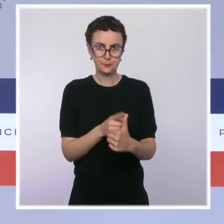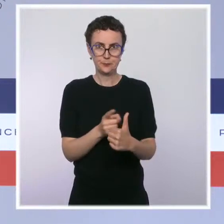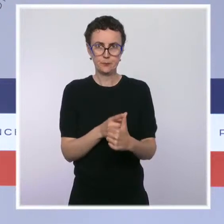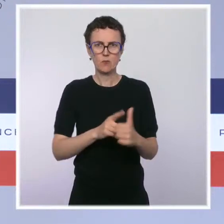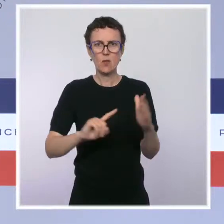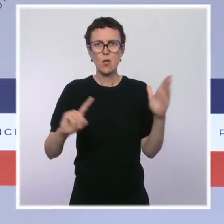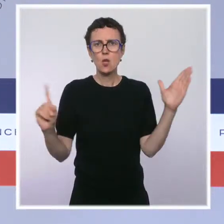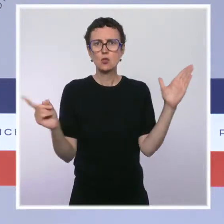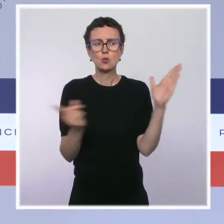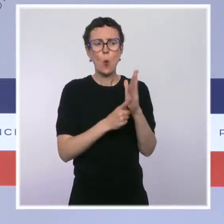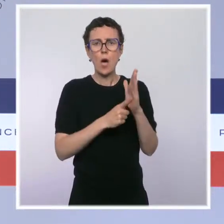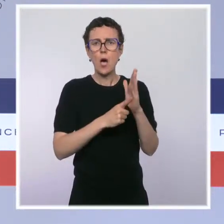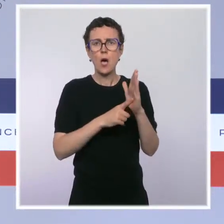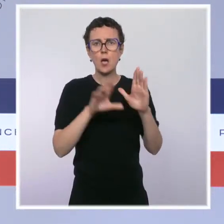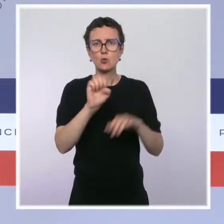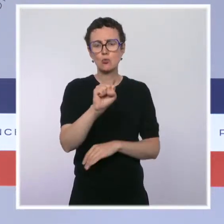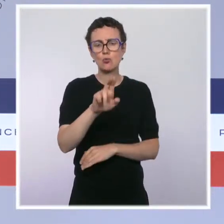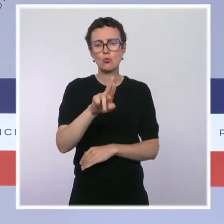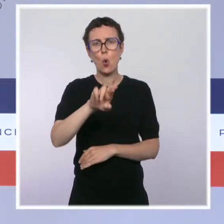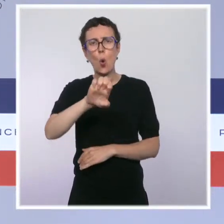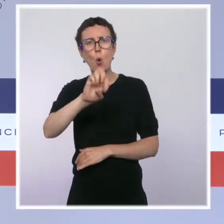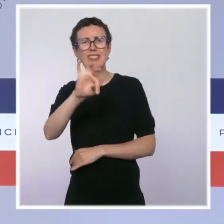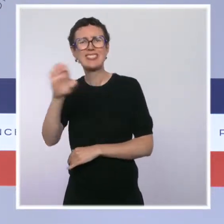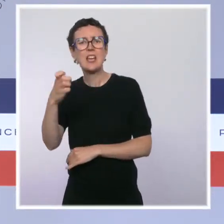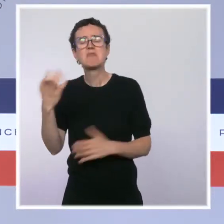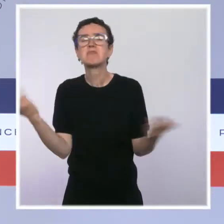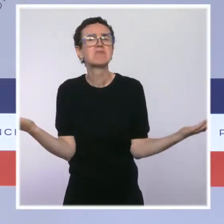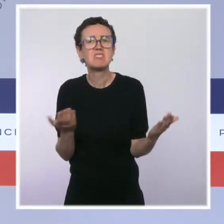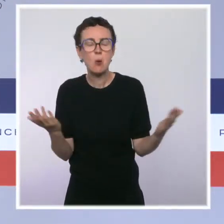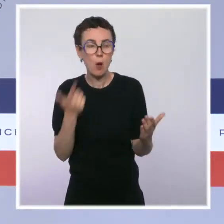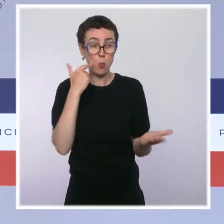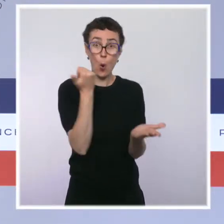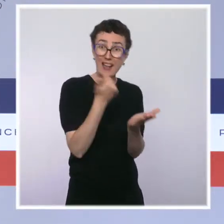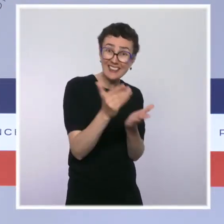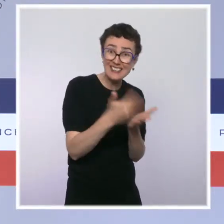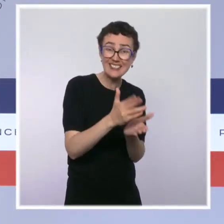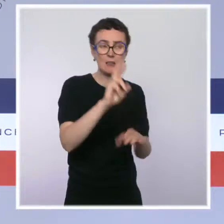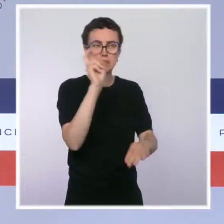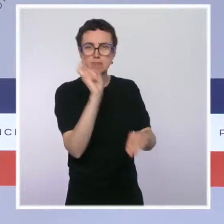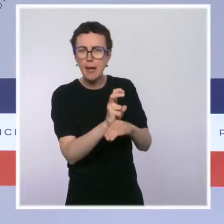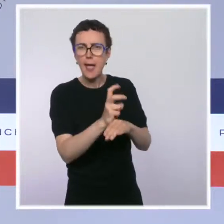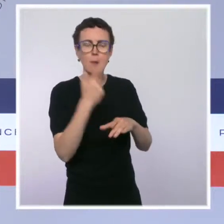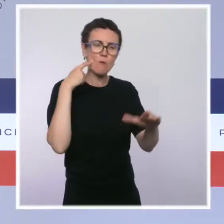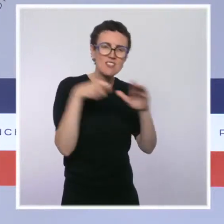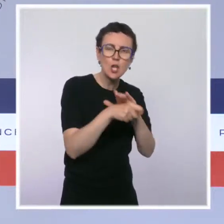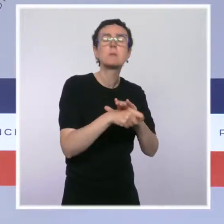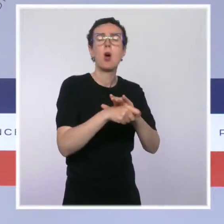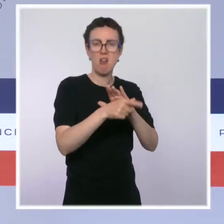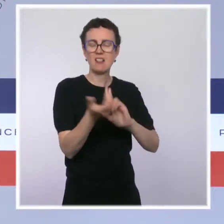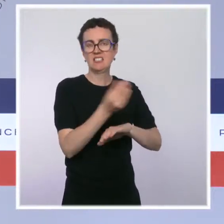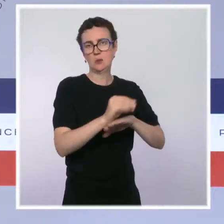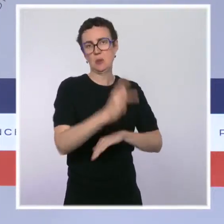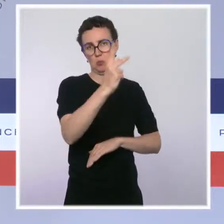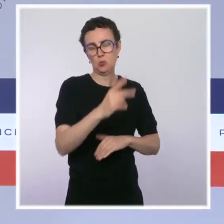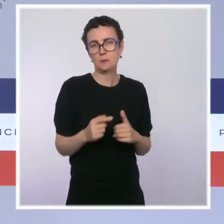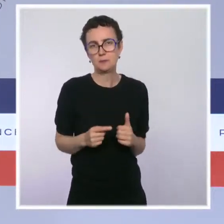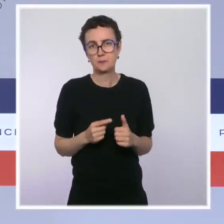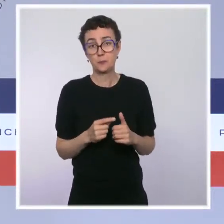économique primordial en matière d'octroi des crédits et de financement de l'économie. Ce texte rend le droit des sûretés plus simple,